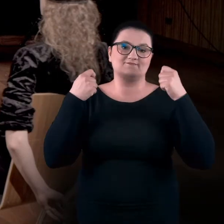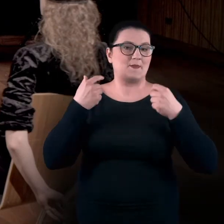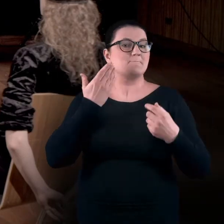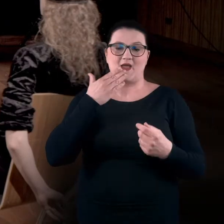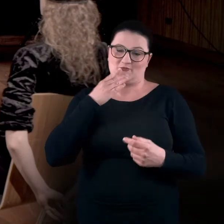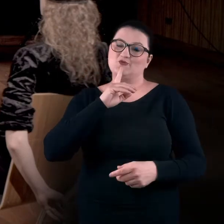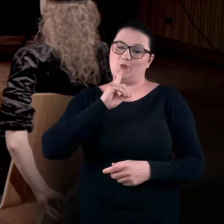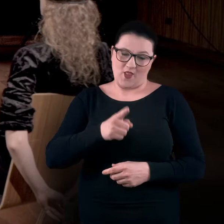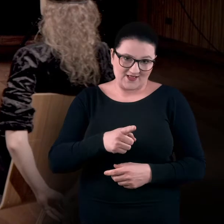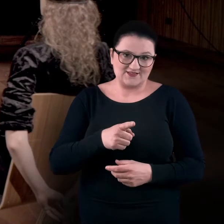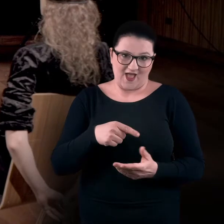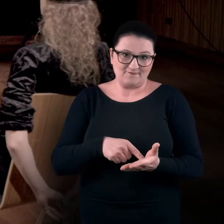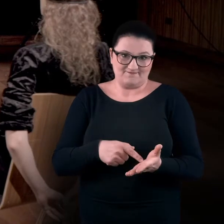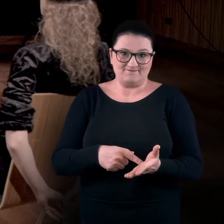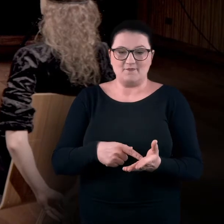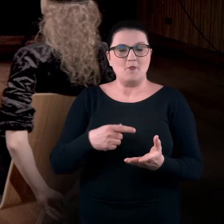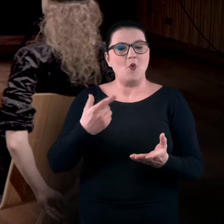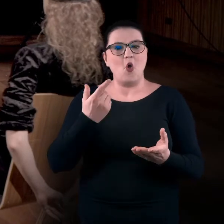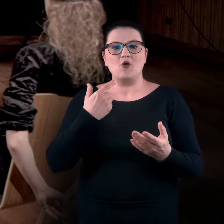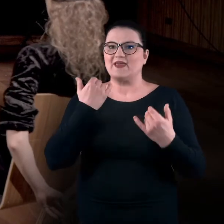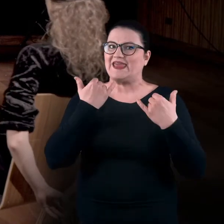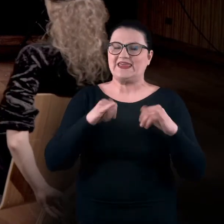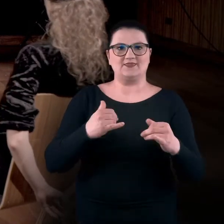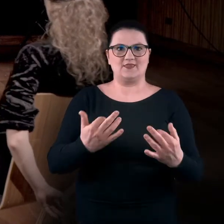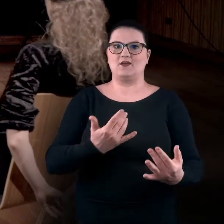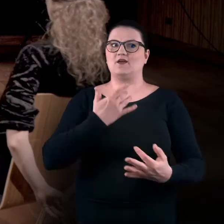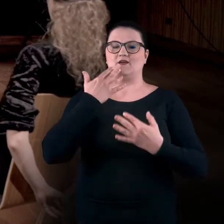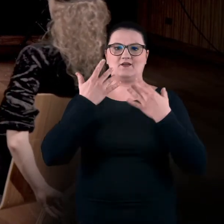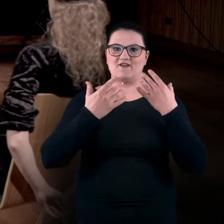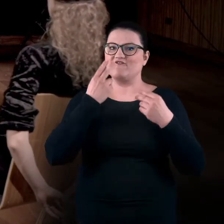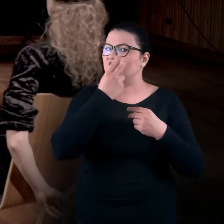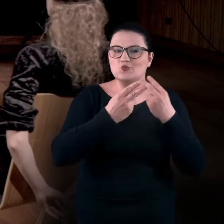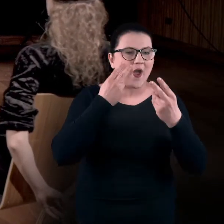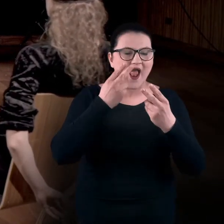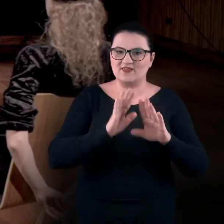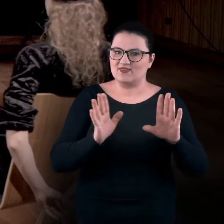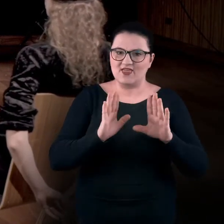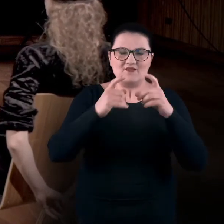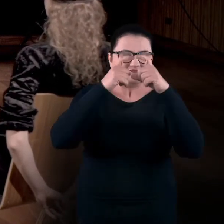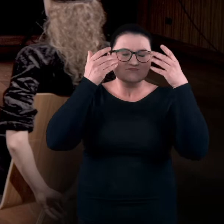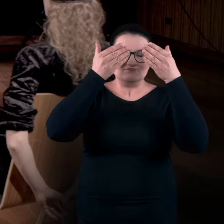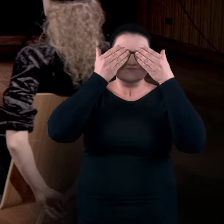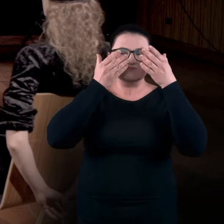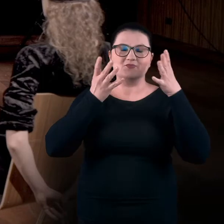co bardzo, bardzo rekomendujemy, bo tutaj interesuje nas ta inna, nie wizualna część doświadczenia sztuki –